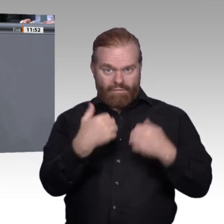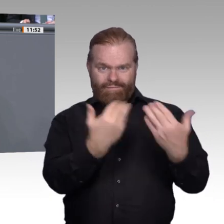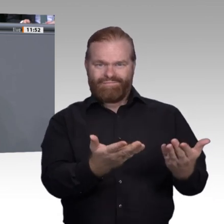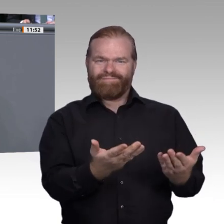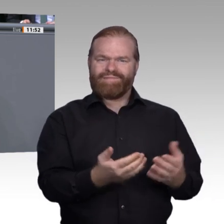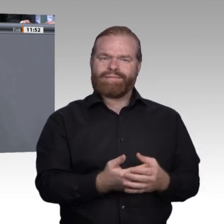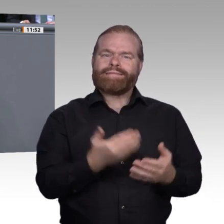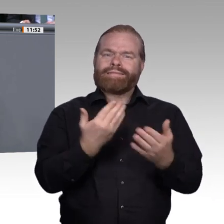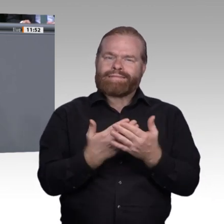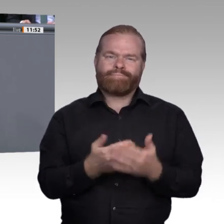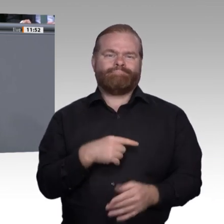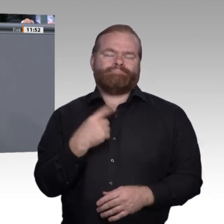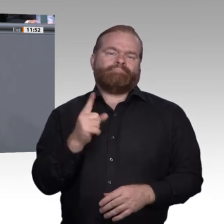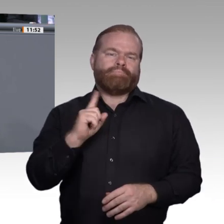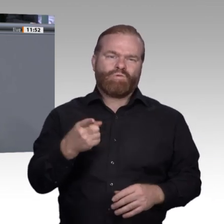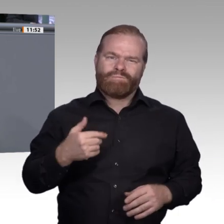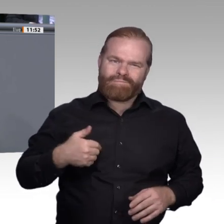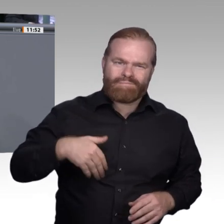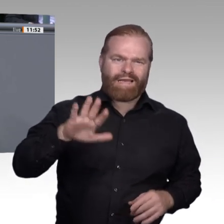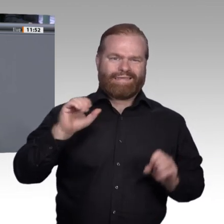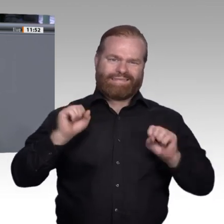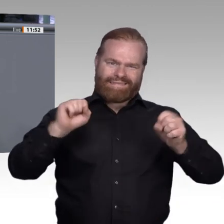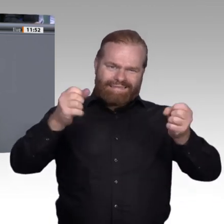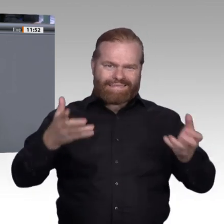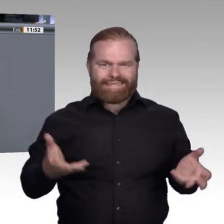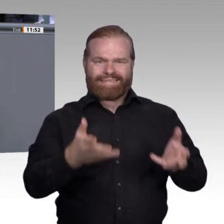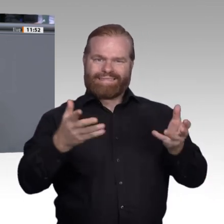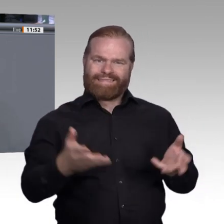digitale Techniken verfügen, sondern die insgesamt eine technische Ausstattung haben,